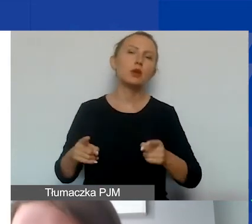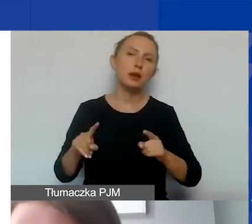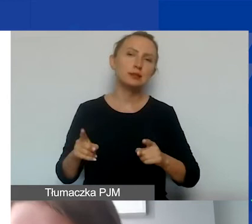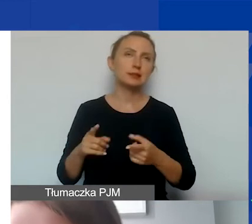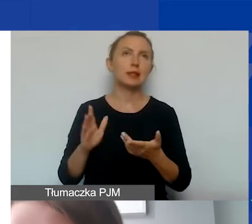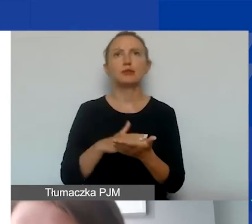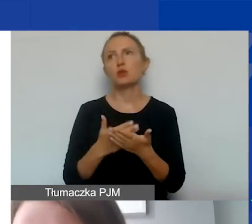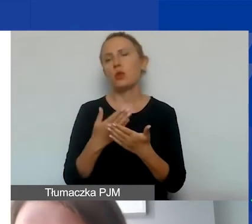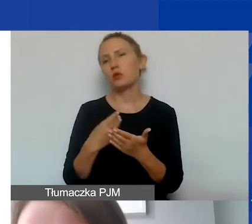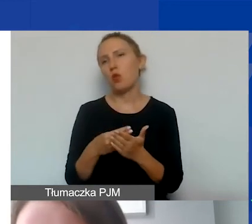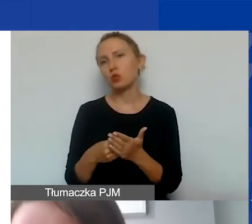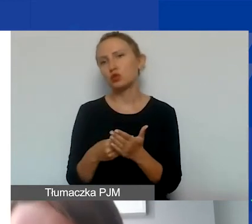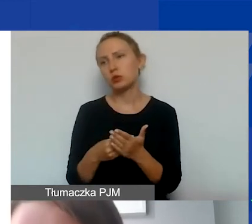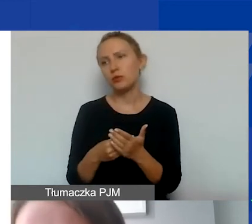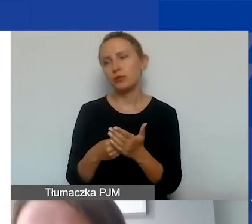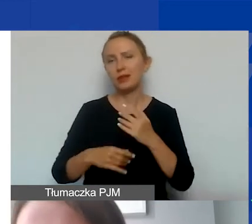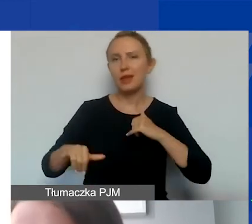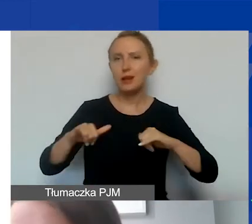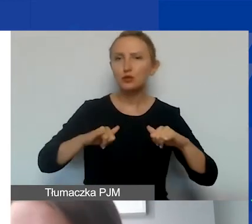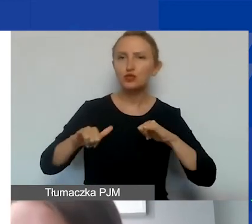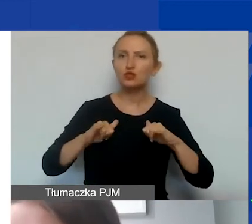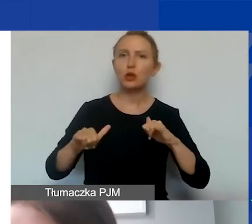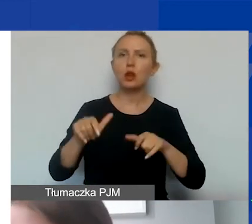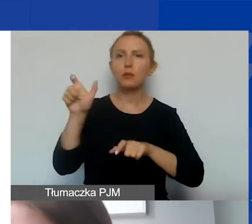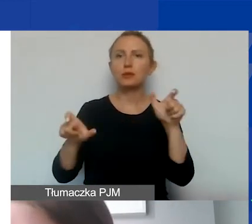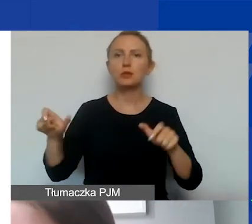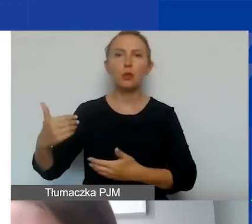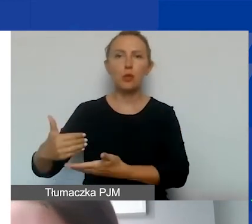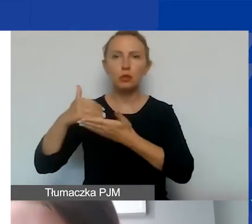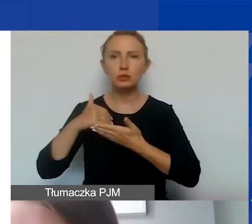takie jak koszty zarządu czy personelu pomocniczego.